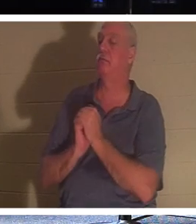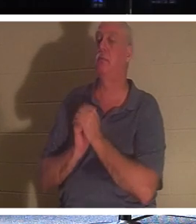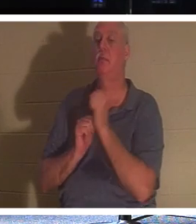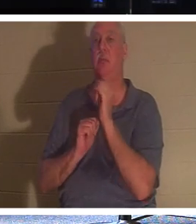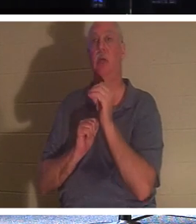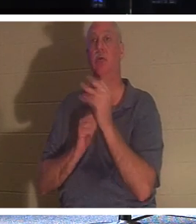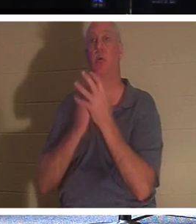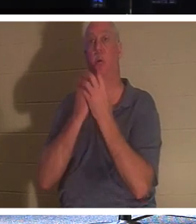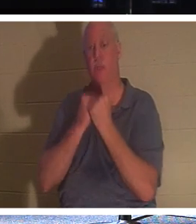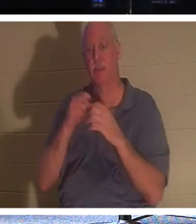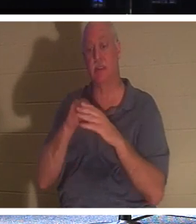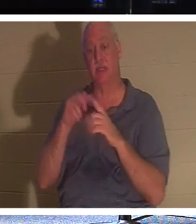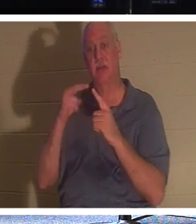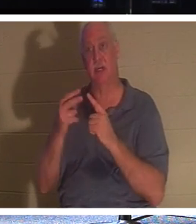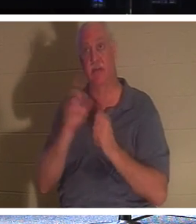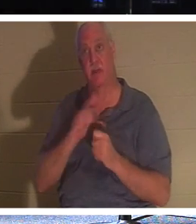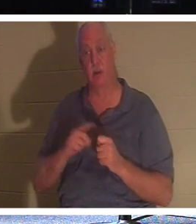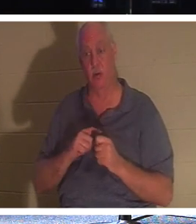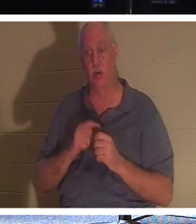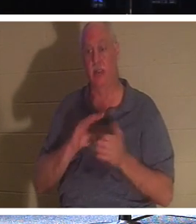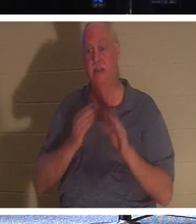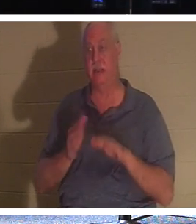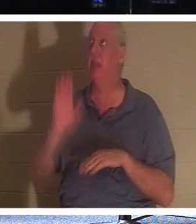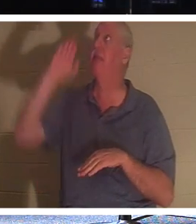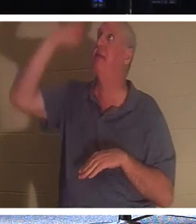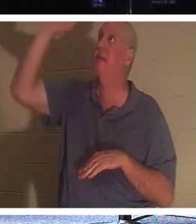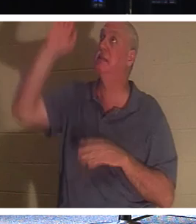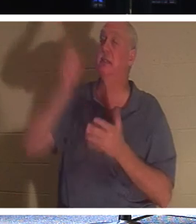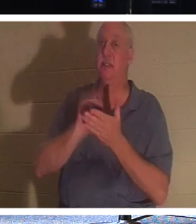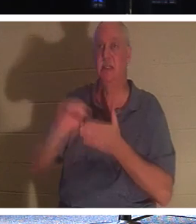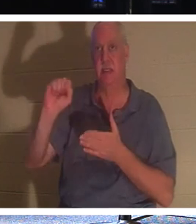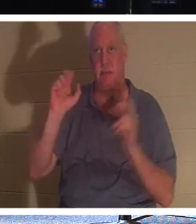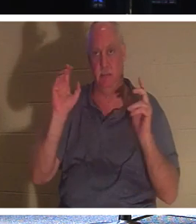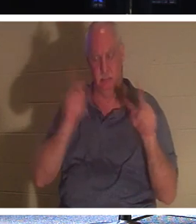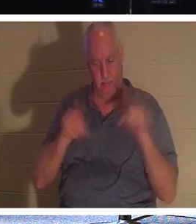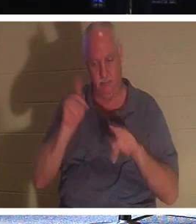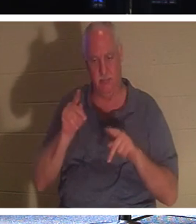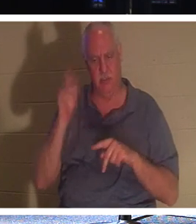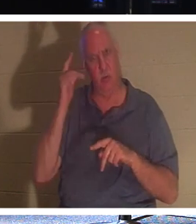и видна Господня смерть Его Святых. С какой стати Богу радоваться смерти